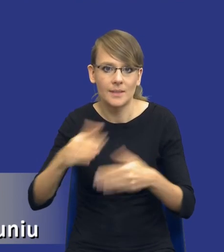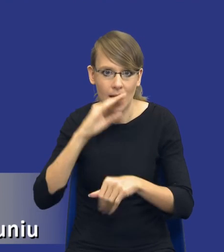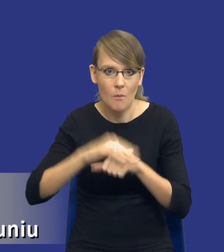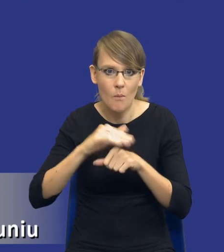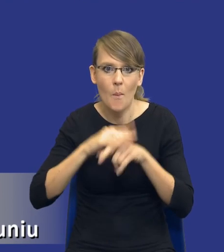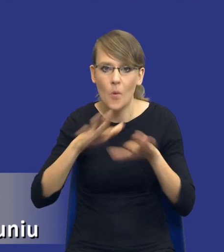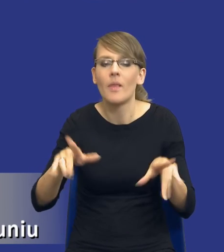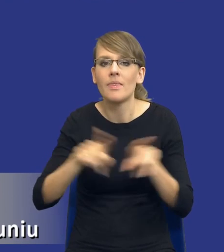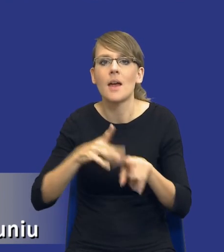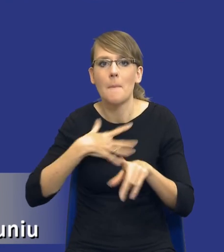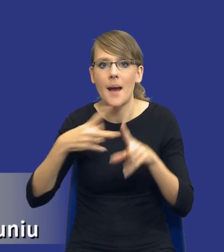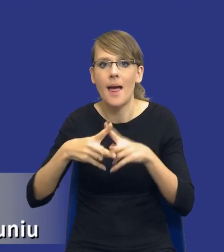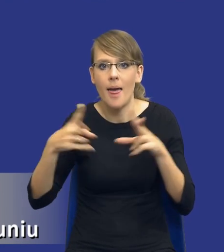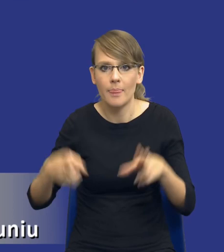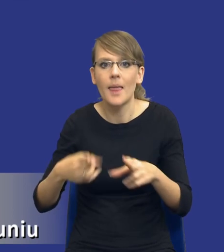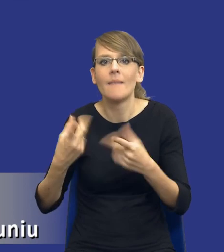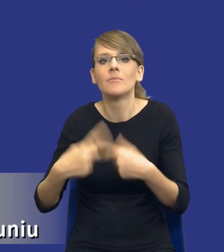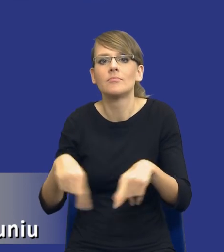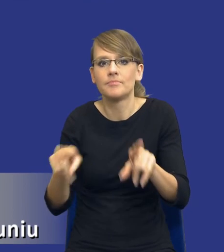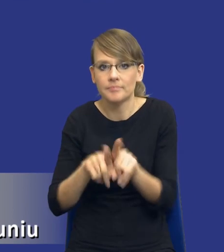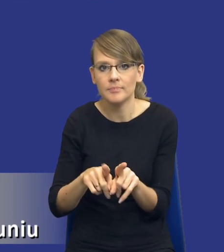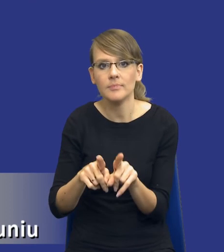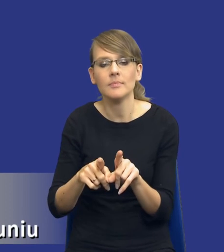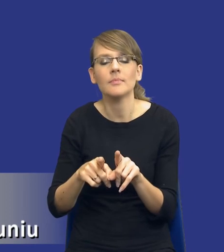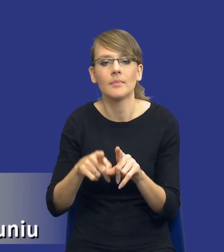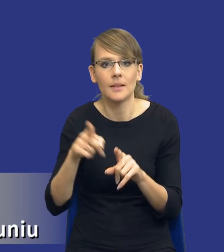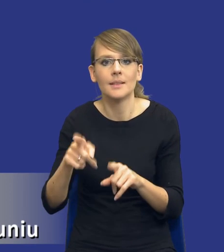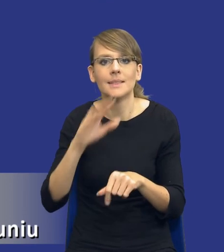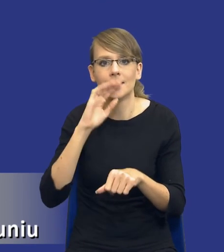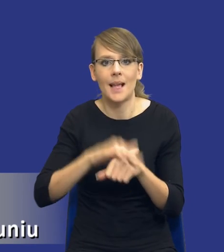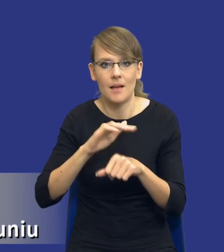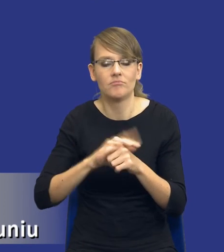oczywiście etap implementacyjny, mamy etap realizacji zamówienia publicznego.